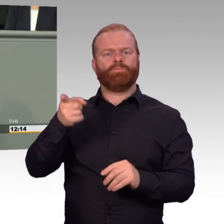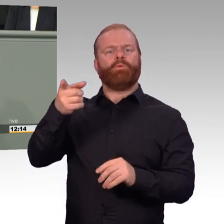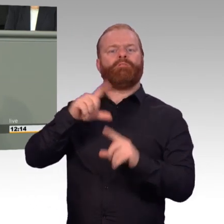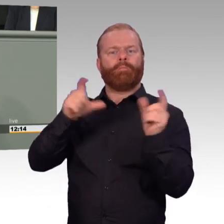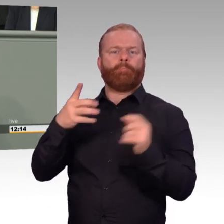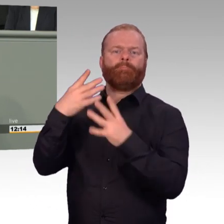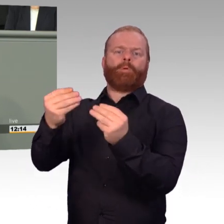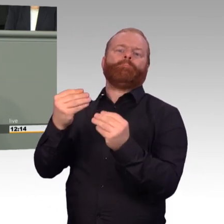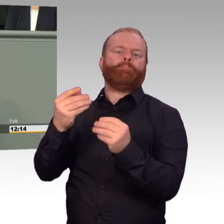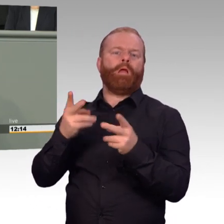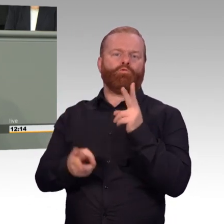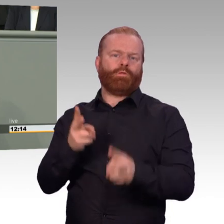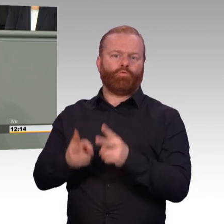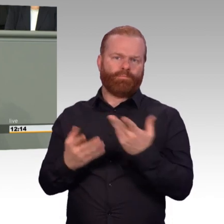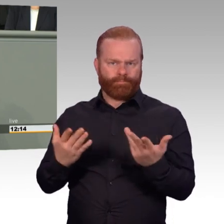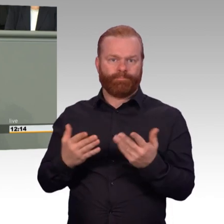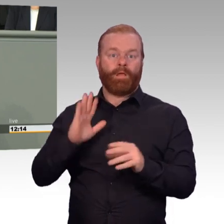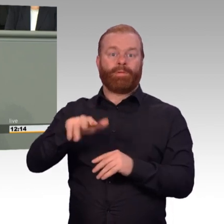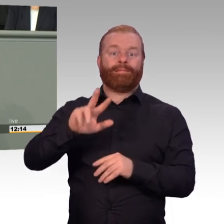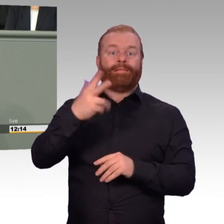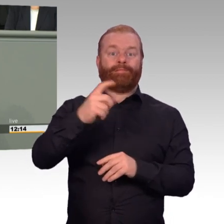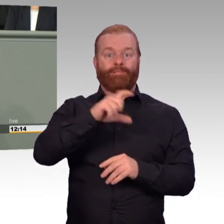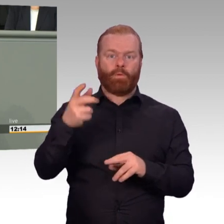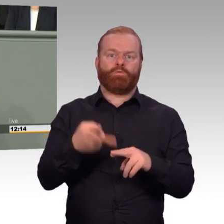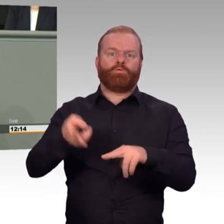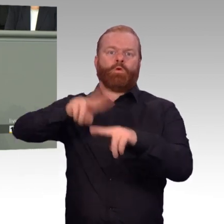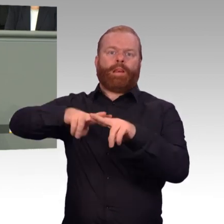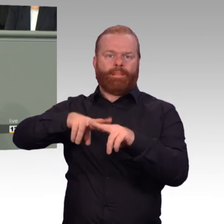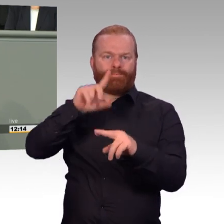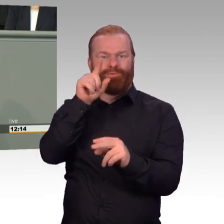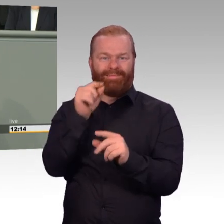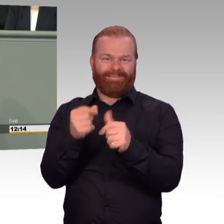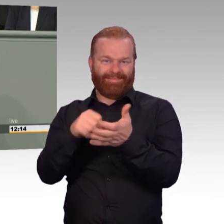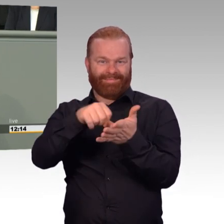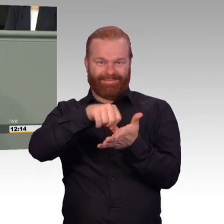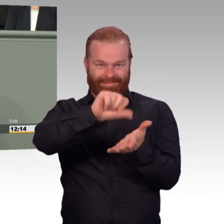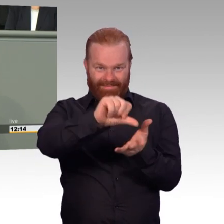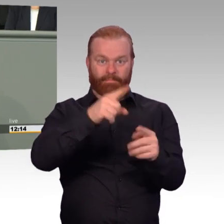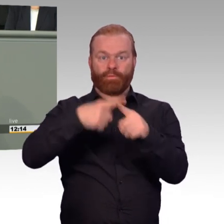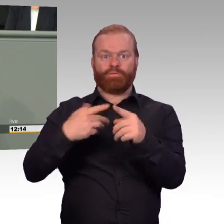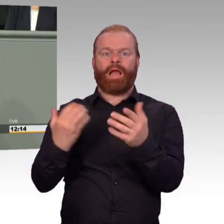Gerade im Falle von Spezialistinnen und Spezialisten. Aber die Überschreitung muss in jedem Fall